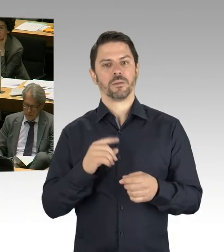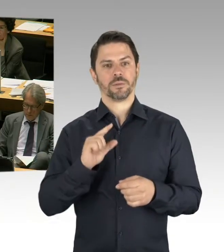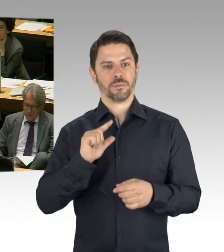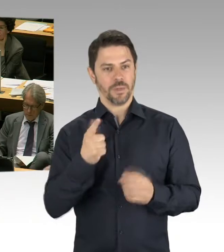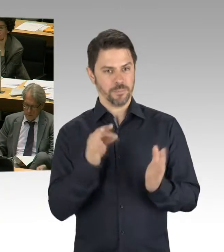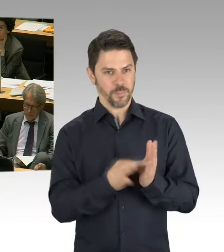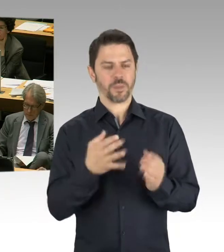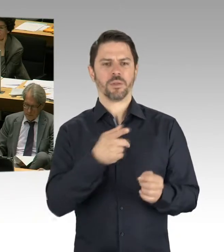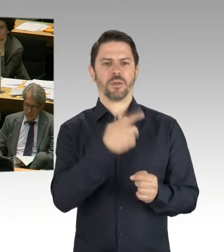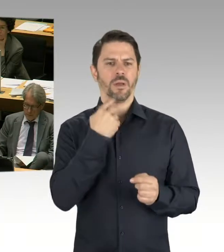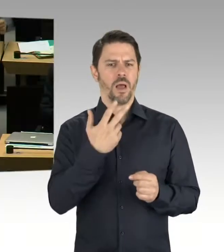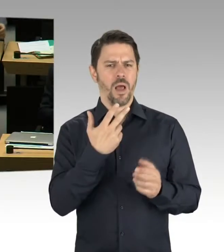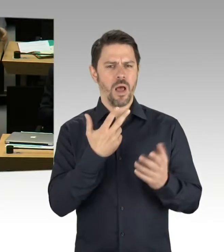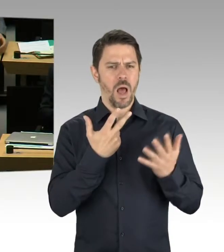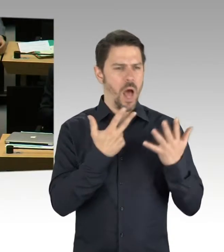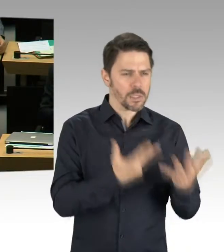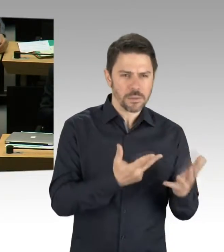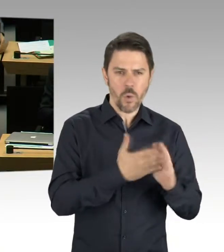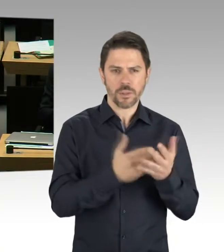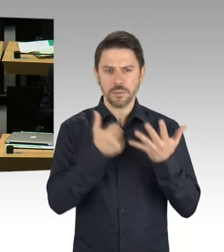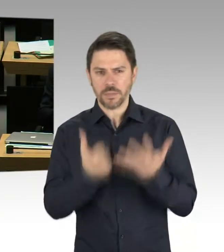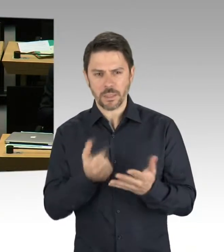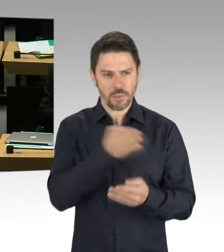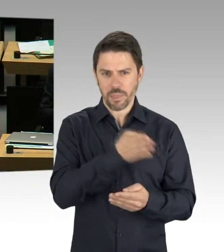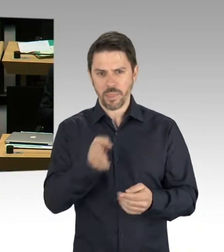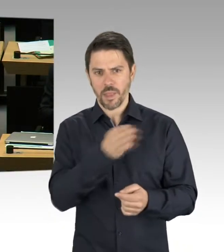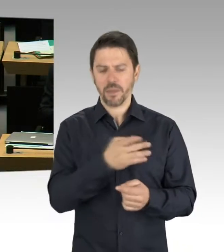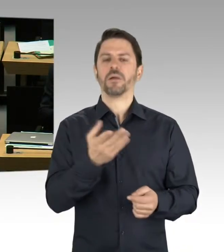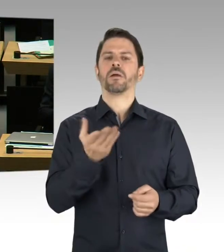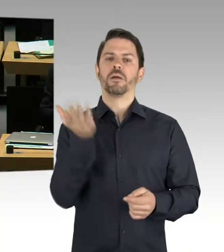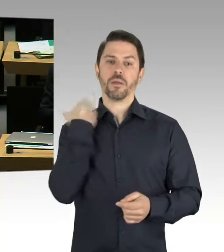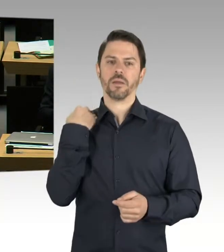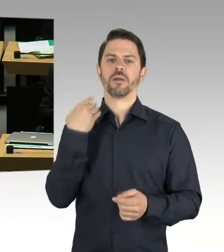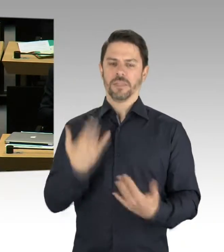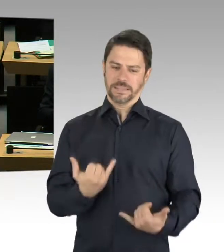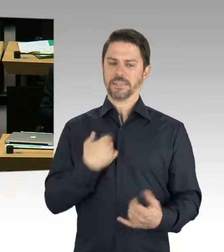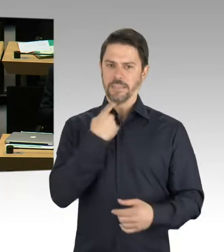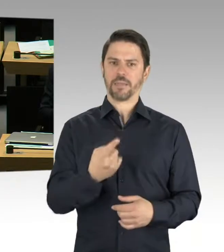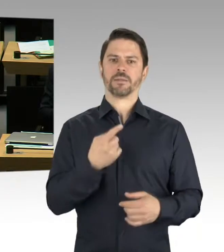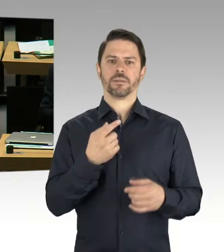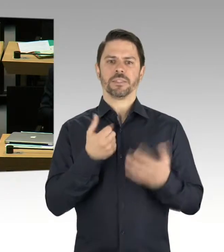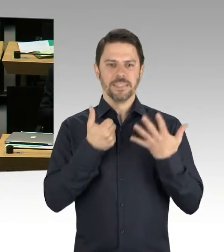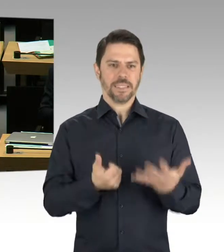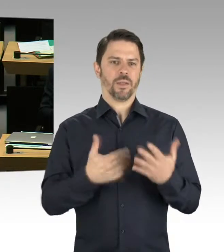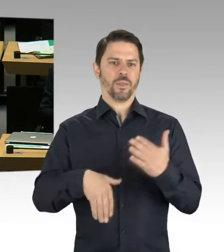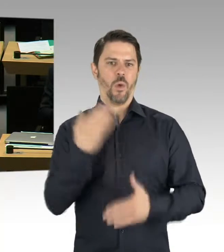und es geht um die Zählweise. Also, wir sprechen teilweise, wenn Sie sich den Güterbahnhof zum Beispiel vornehmen,